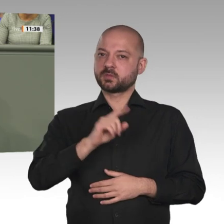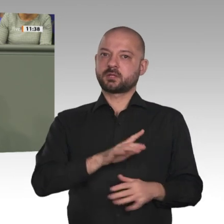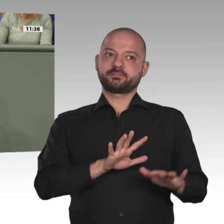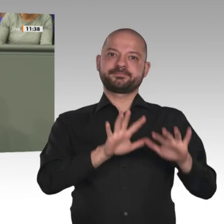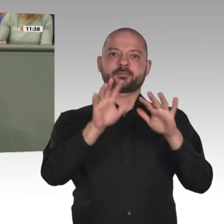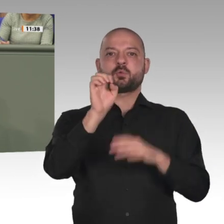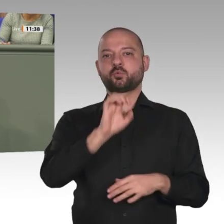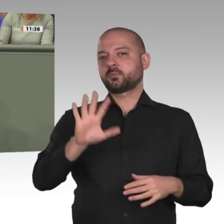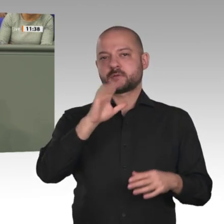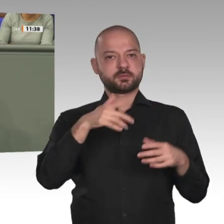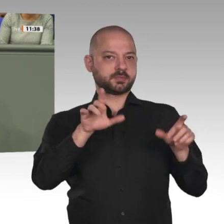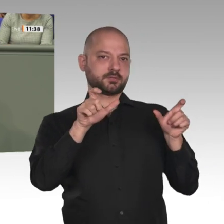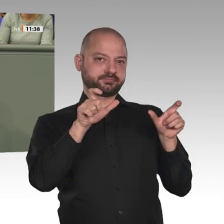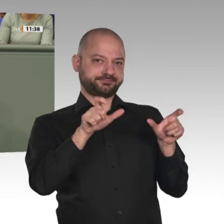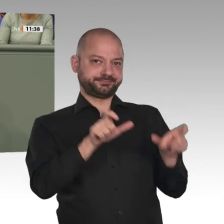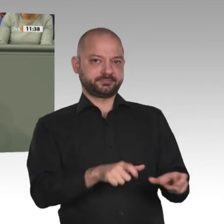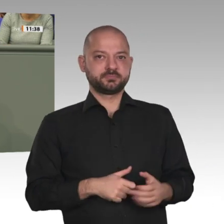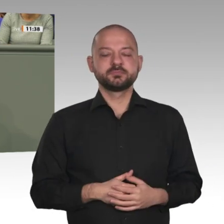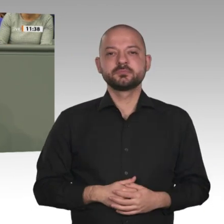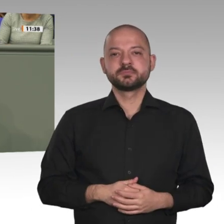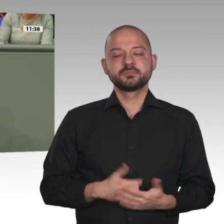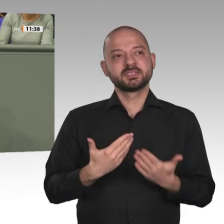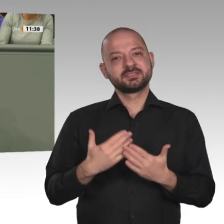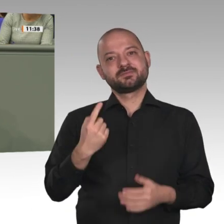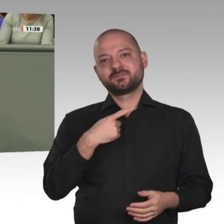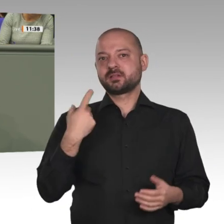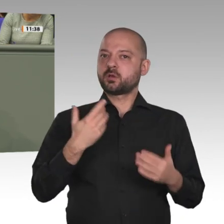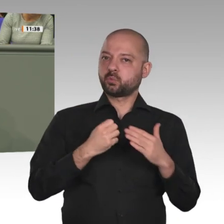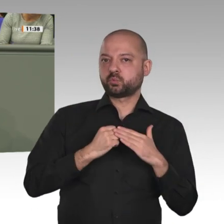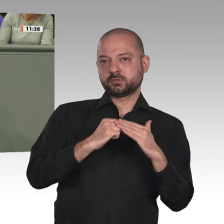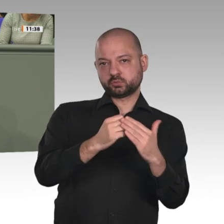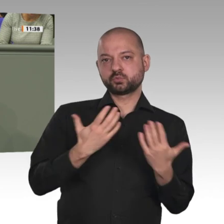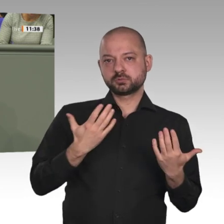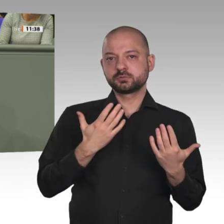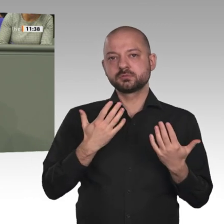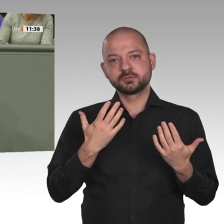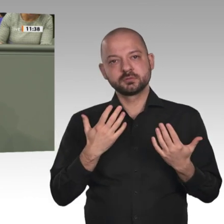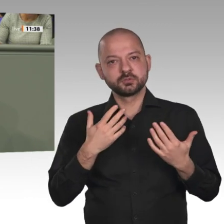auf 4 050 Blauhelme und 2 500 Polizisten reduziert. Wir sind zutiefst davon überzeugt,